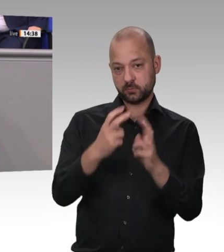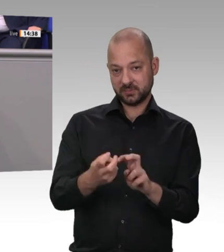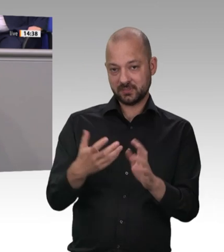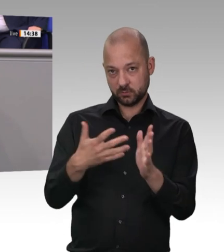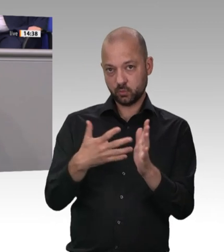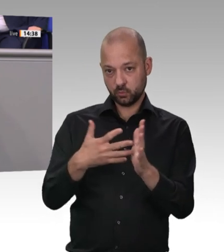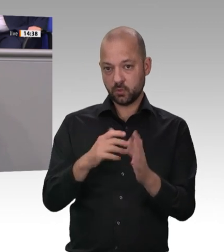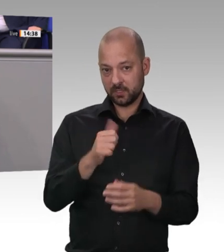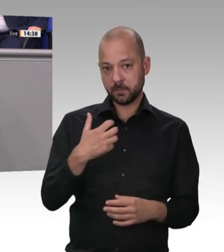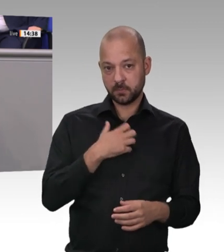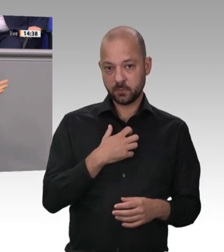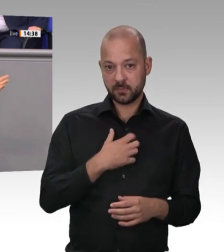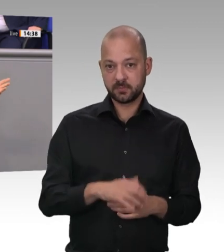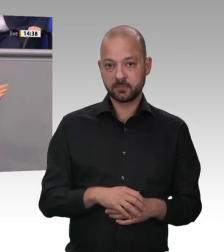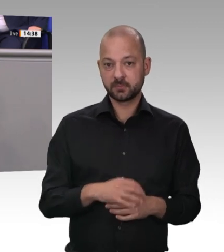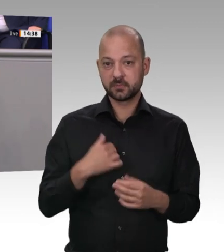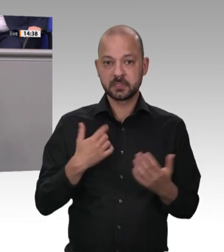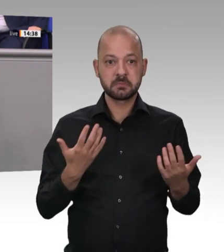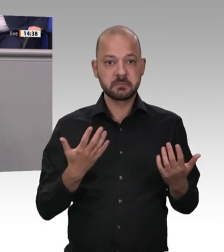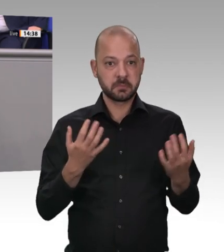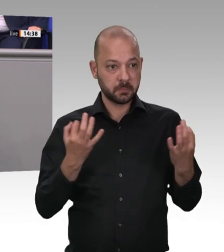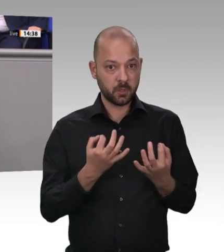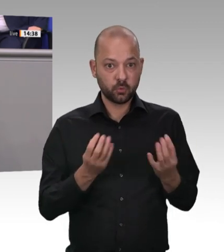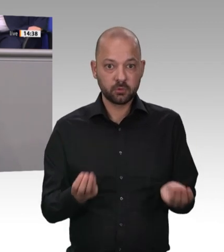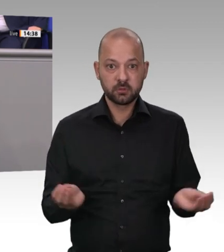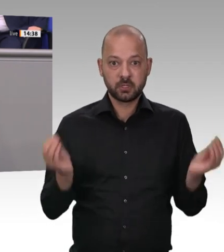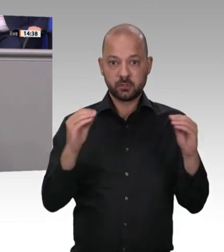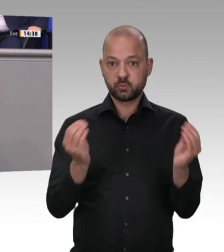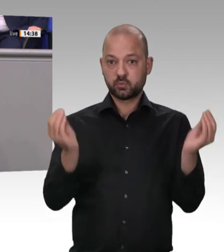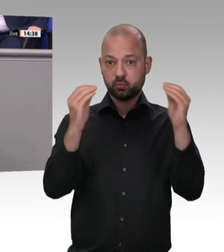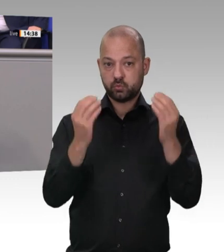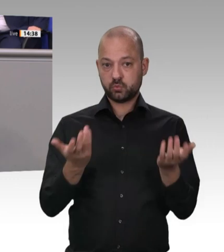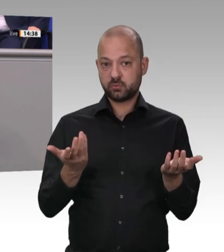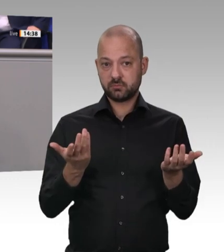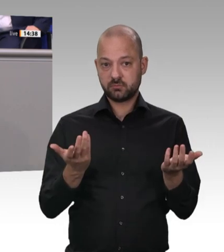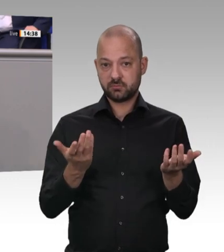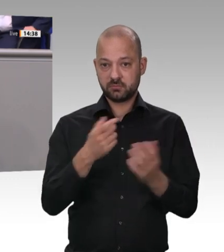der Richtlinien durch engmaschige Kontrollen in den Unternehmen. Werter Herr Laumann,